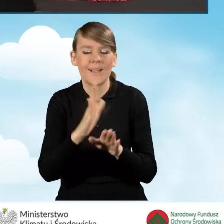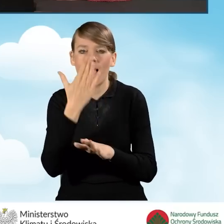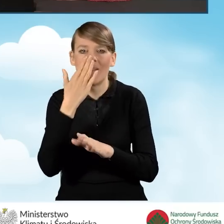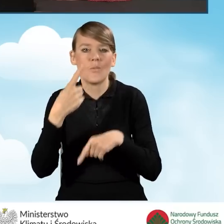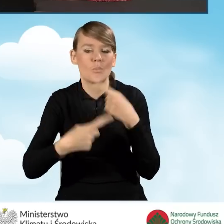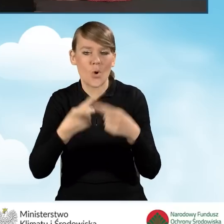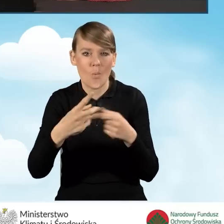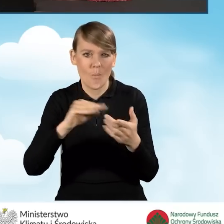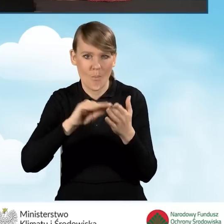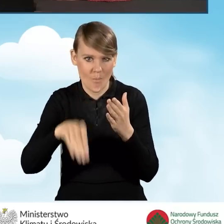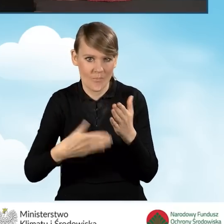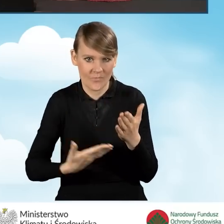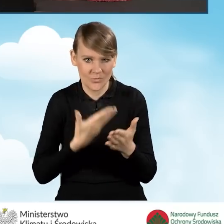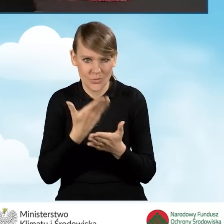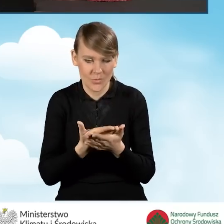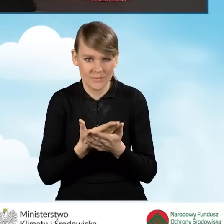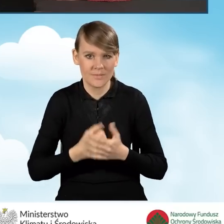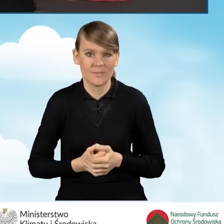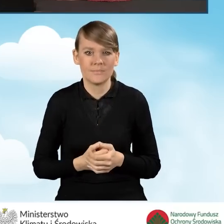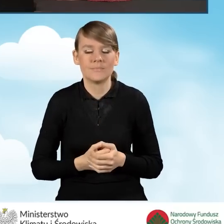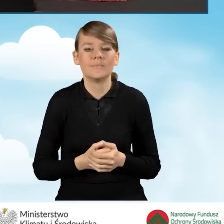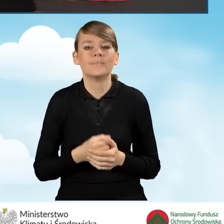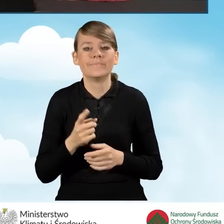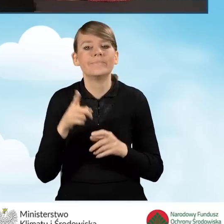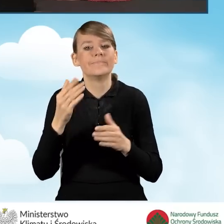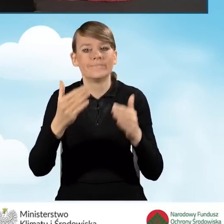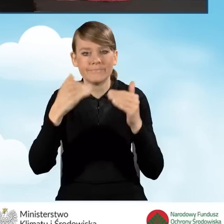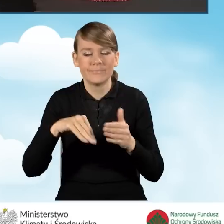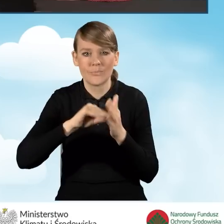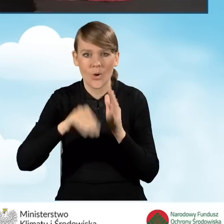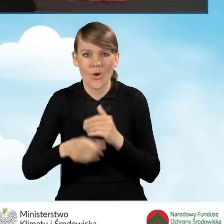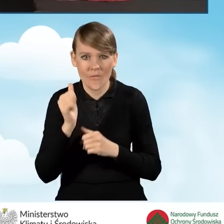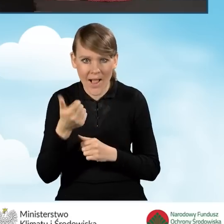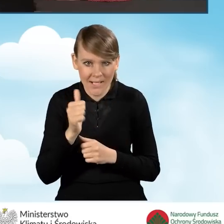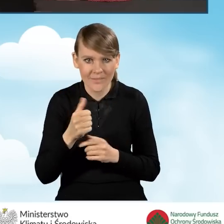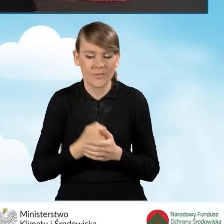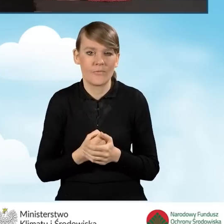proces podpisywania wniosku. Przechodzimy do podpisu kwalifikowanego, klikamy podpisz